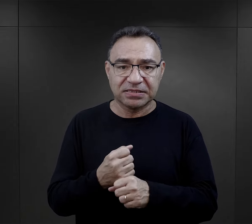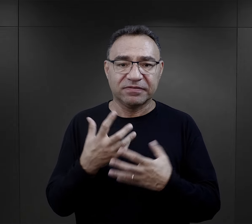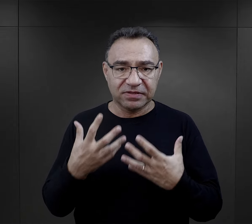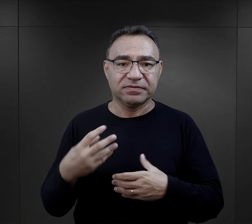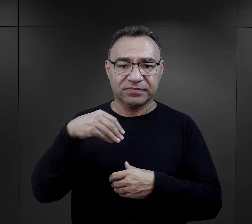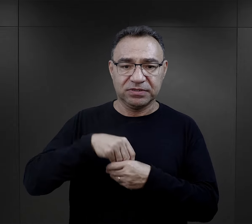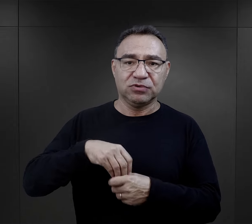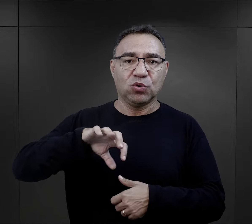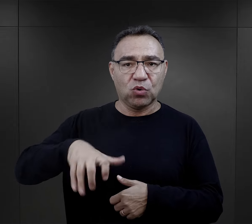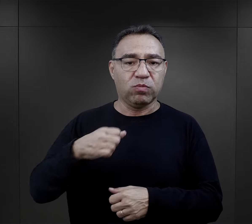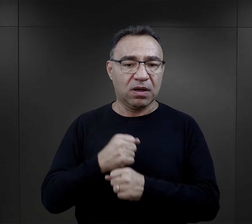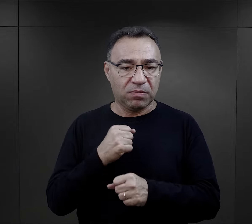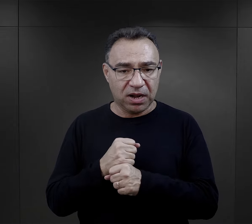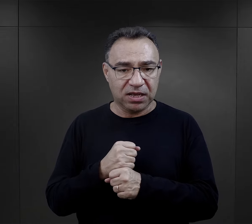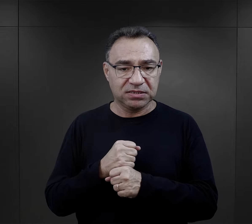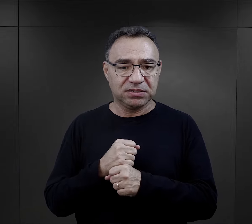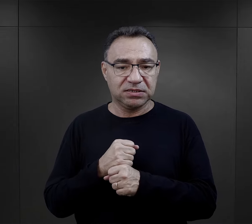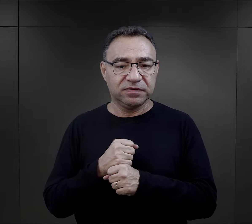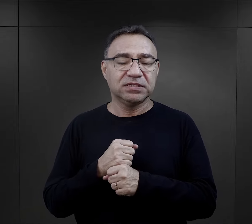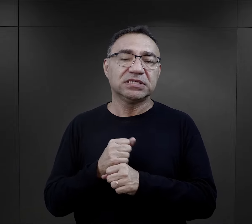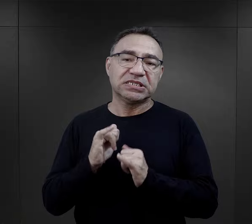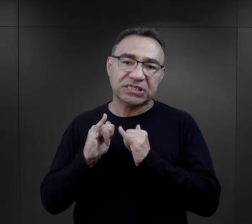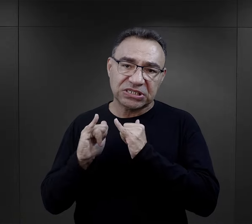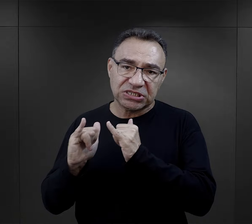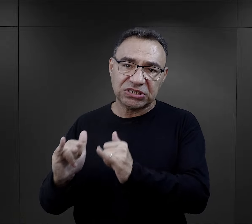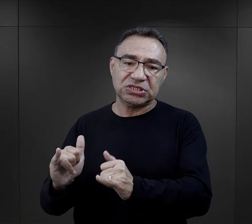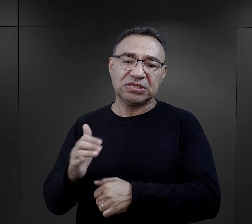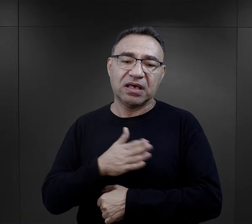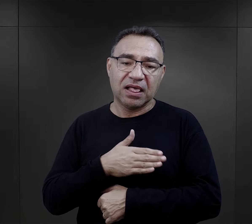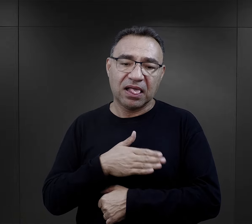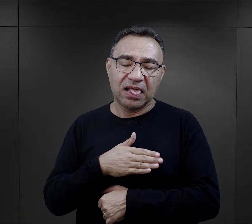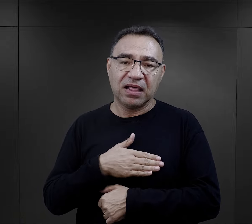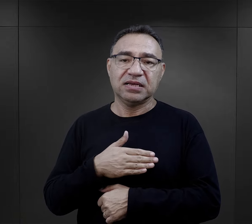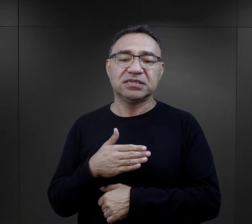ale chce być przyjęty do tego komanda, został przyjęty,